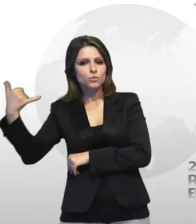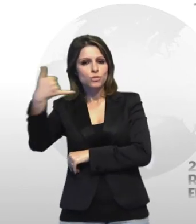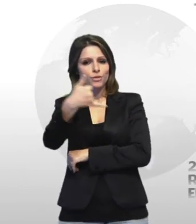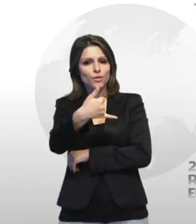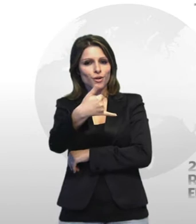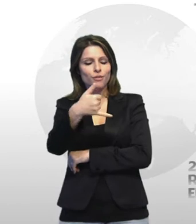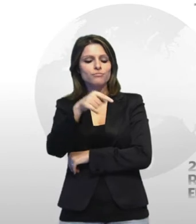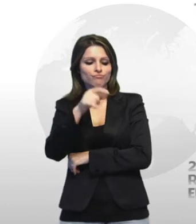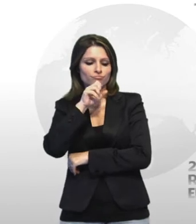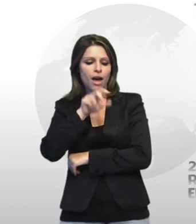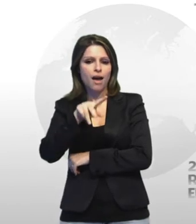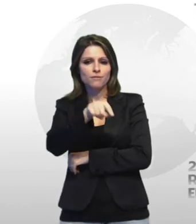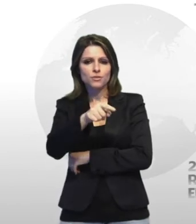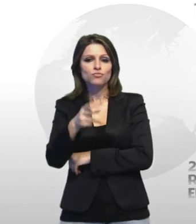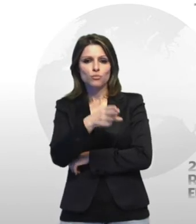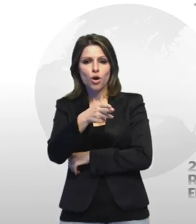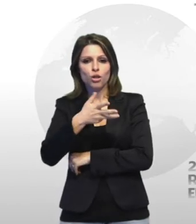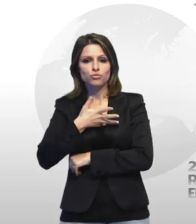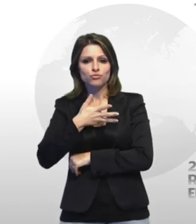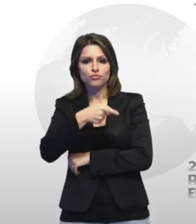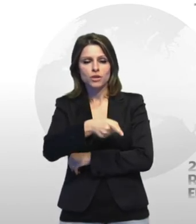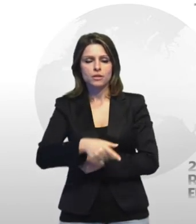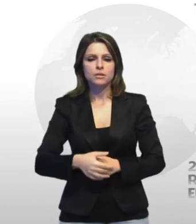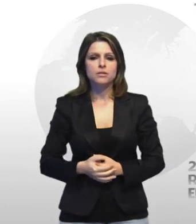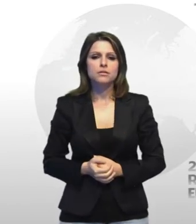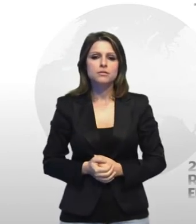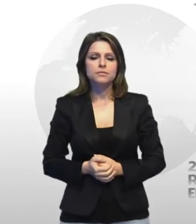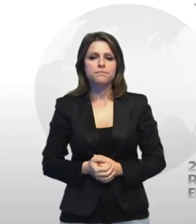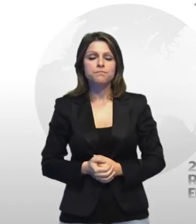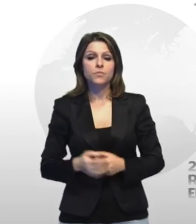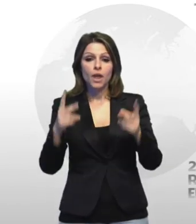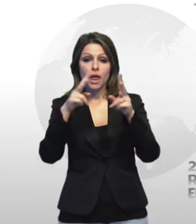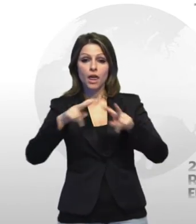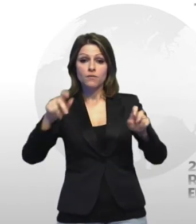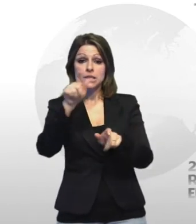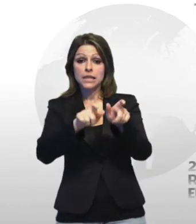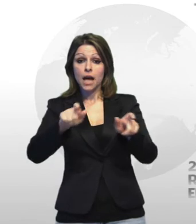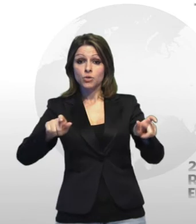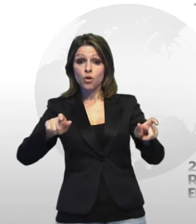della corpo privo di vita nella 27 anni secondo gli investigatori i complici